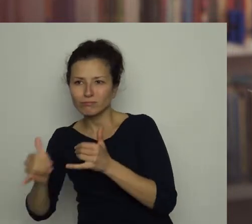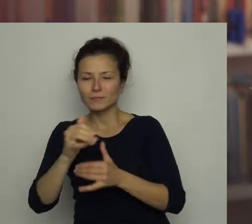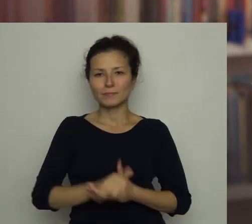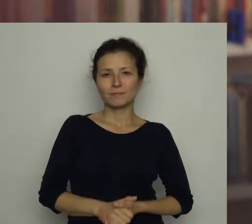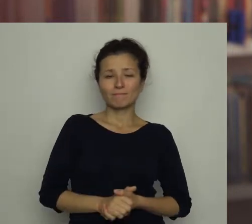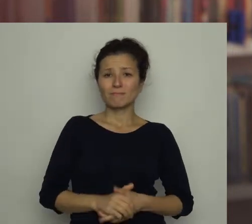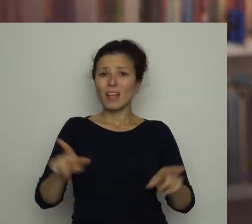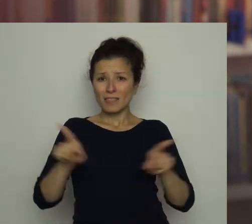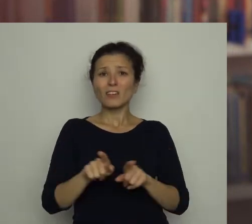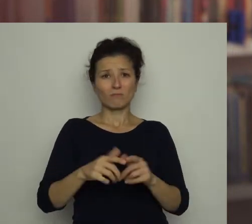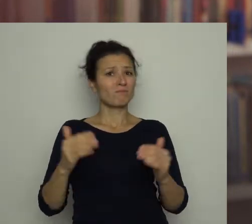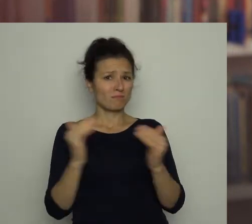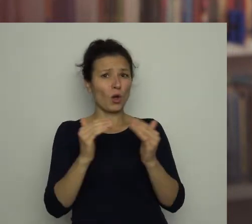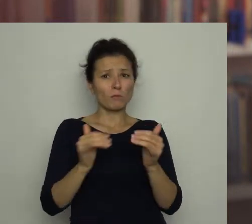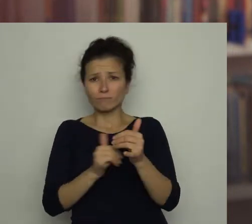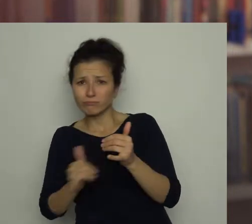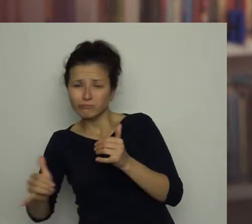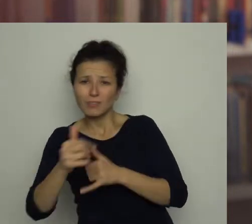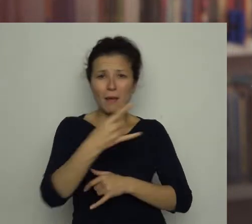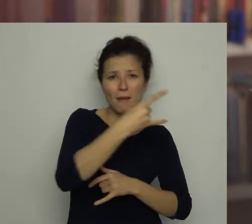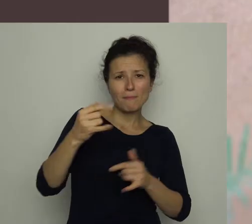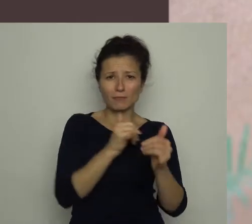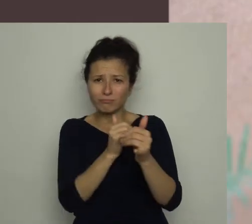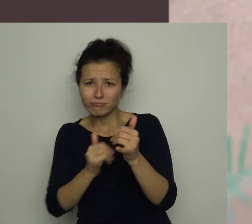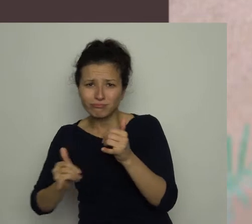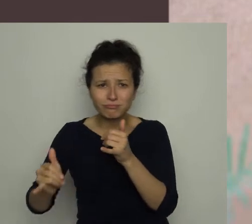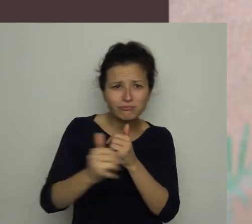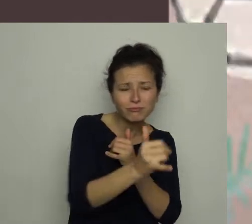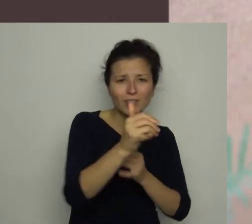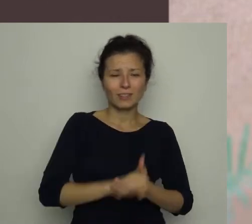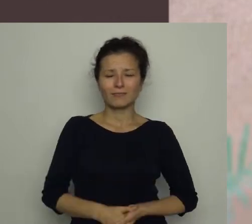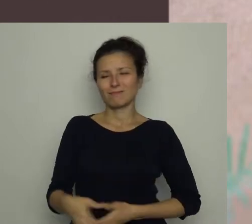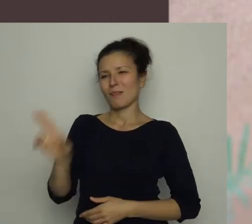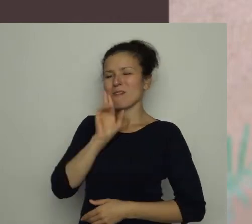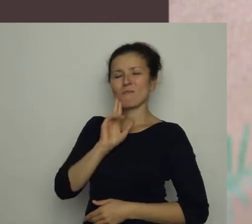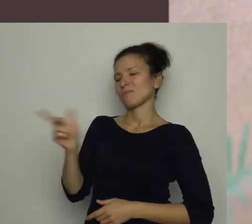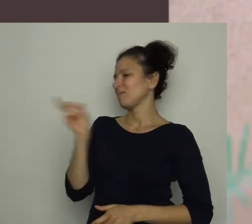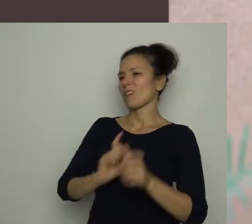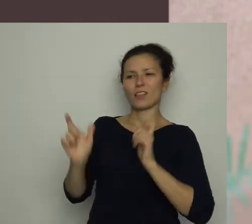Gra także w domu, pomiędzy meblami, co jednak nie podoba się naszej mamie.